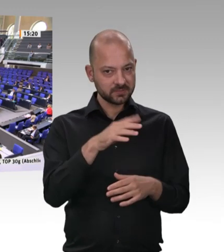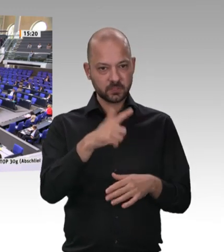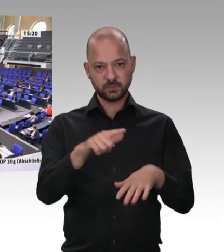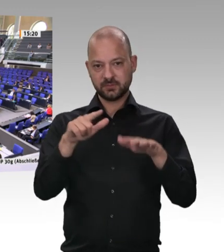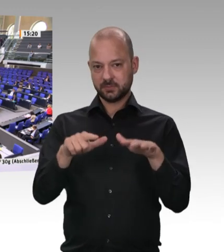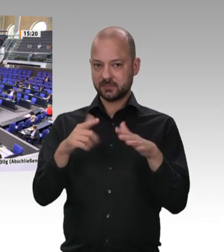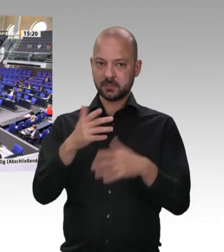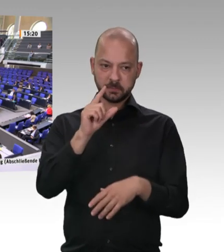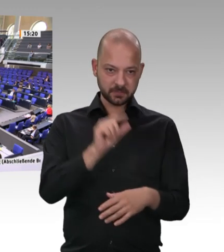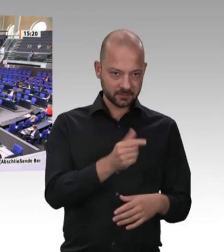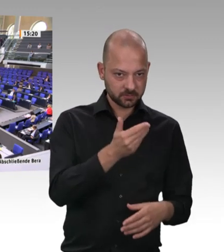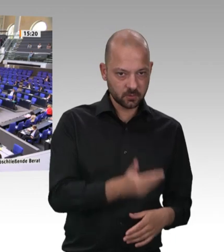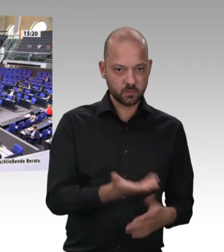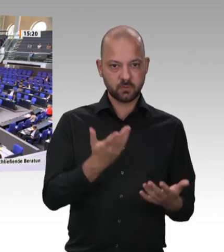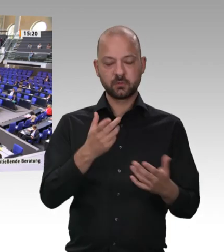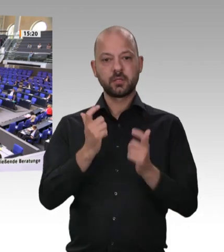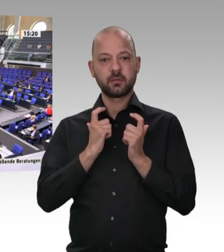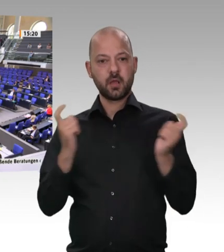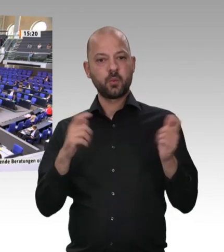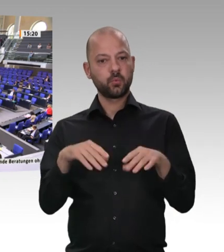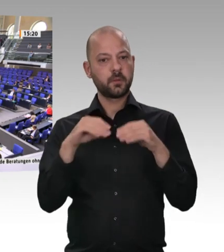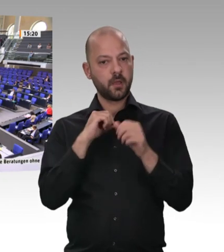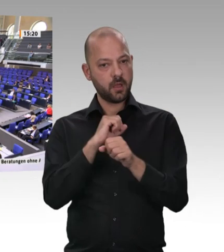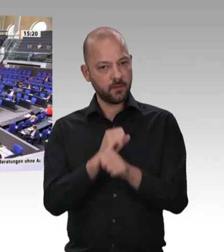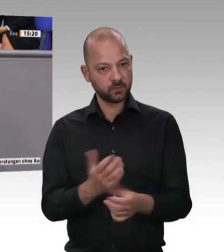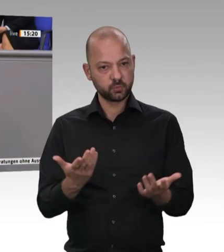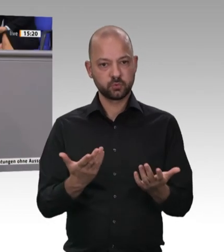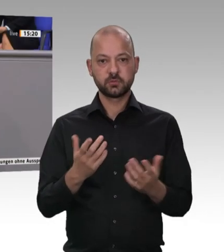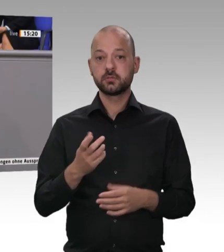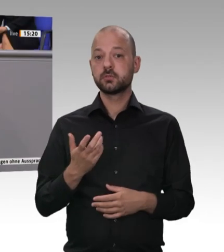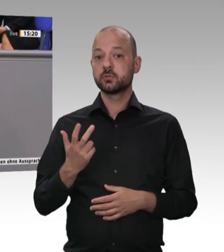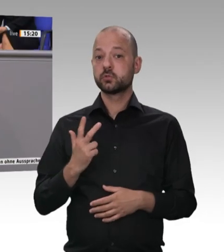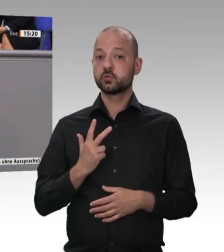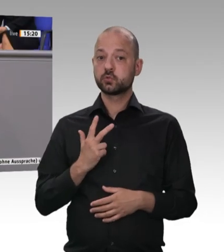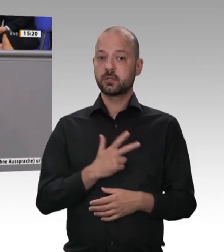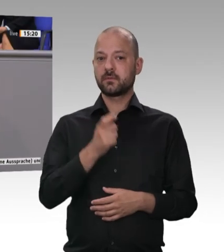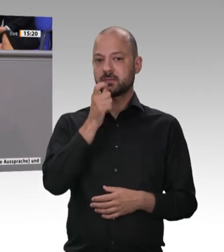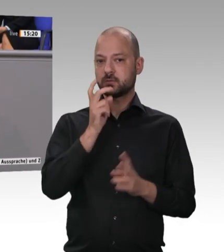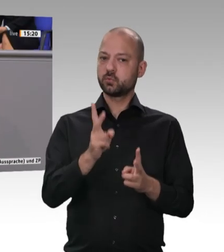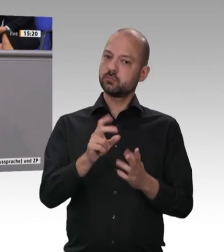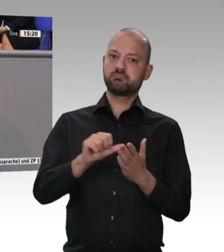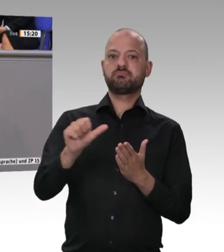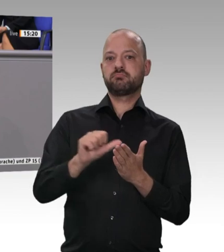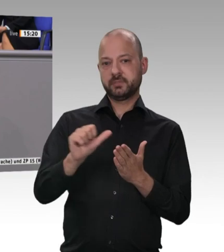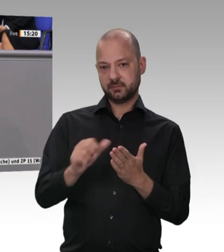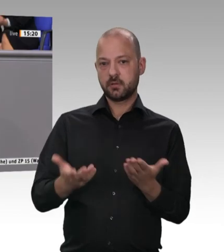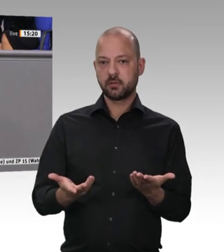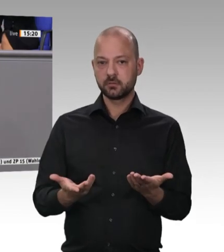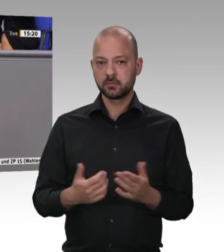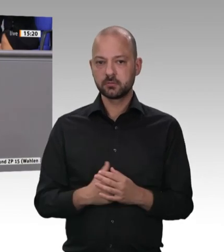jetzt weiß das auch die Öffentlichkeit; denn es ist durch die Coronapandemie deutlich herausgekommen. Jetzt gibt es